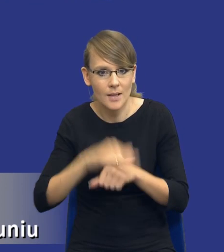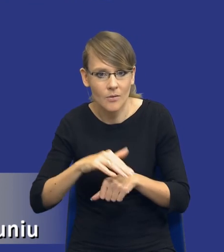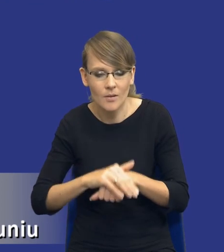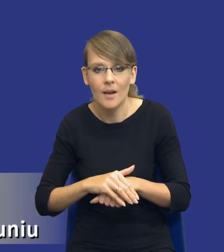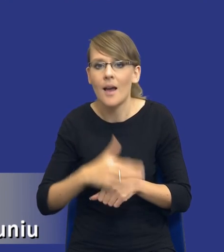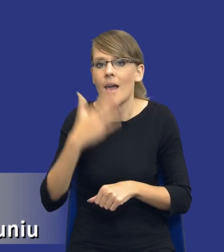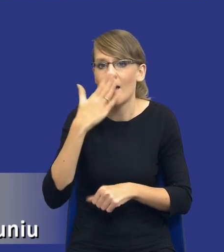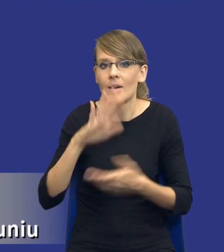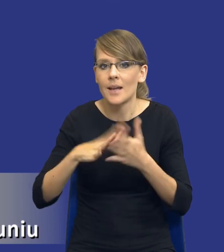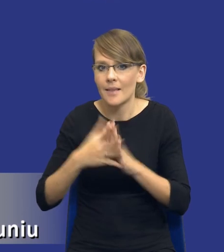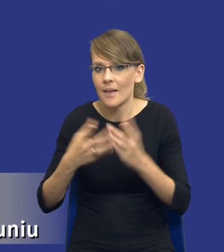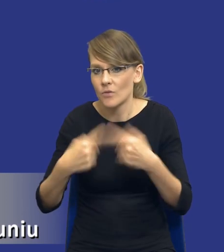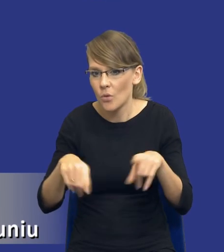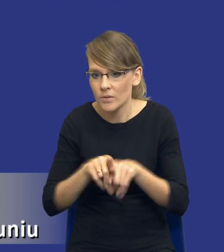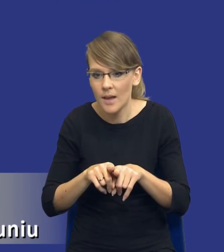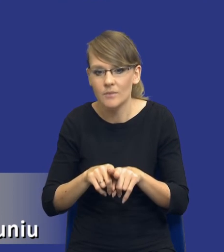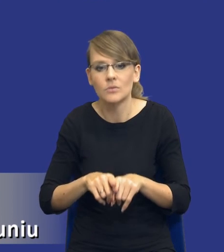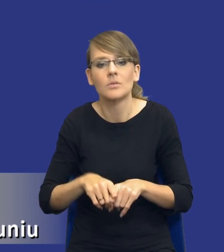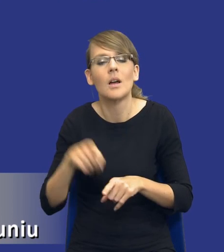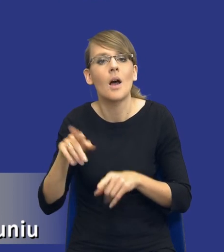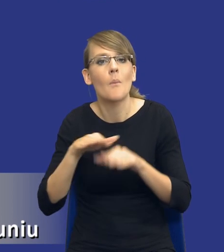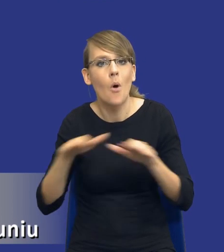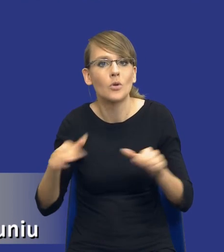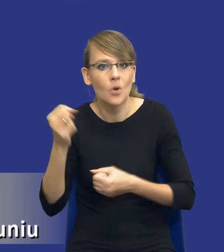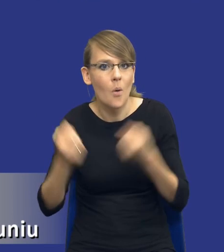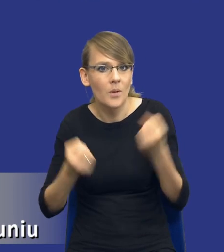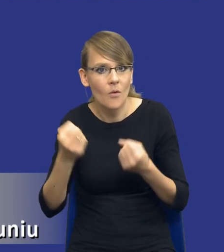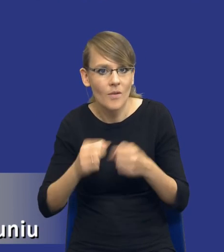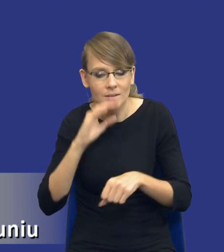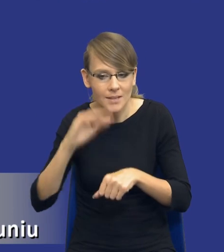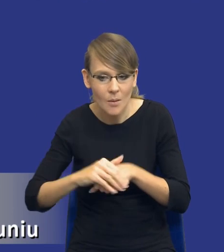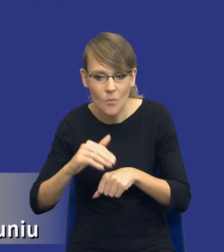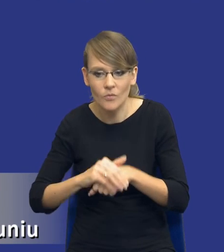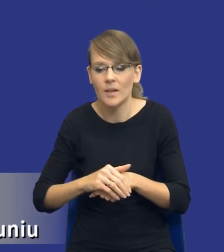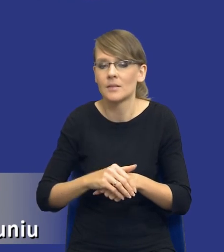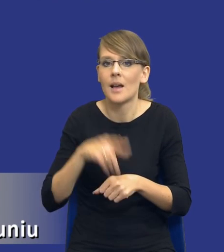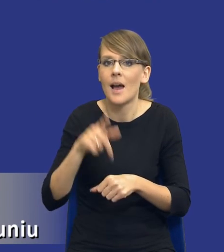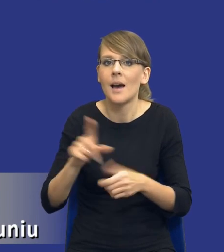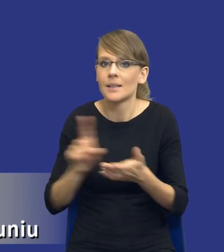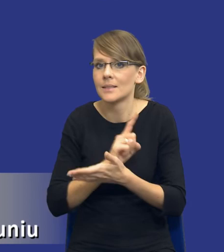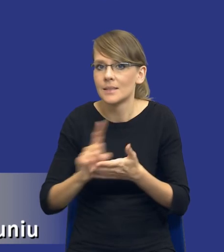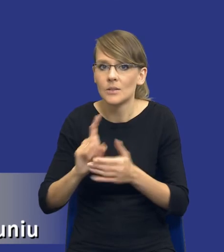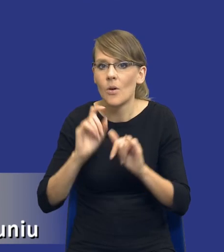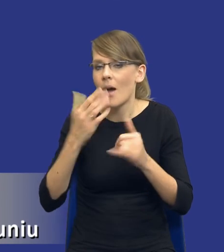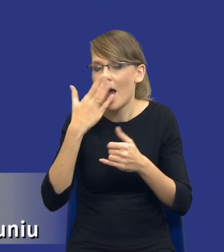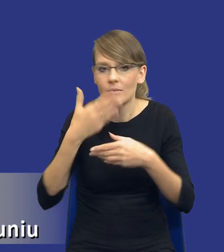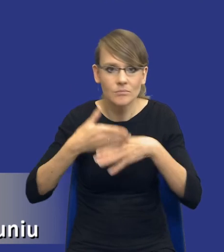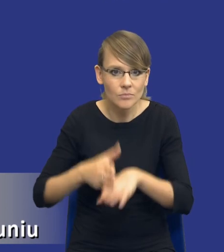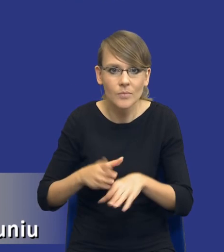rynku wykonawczego, jaki jest poziom skomplikowania tego zamówienia, jak się rozkładają ryzyka, co za tym idzie kwestia odpowiedzialności.